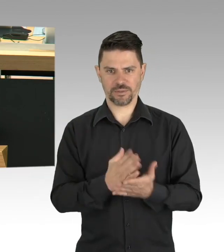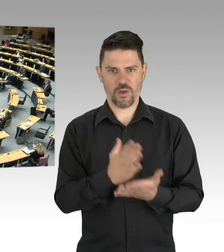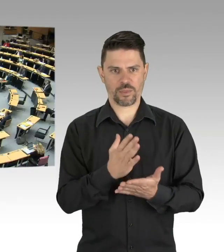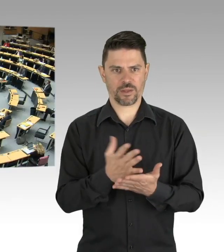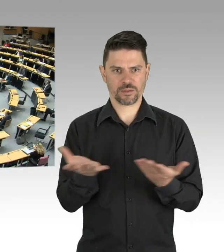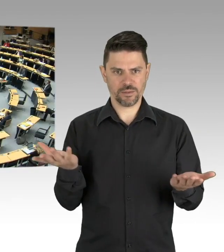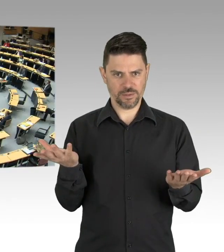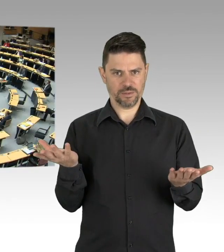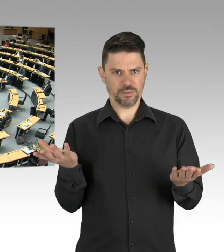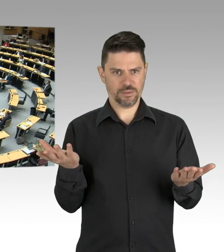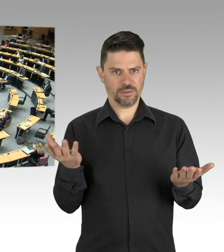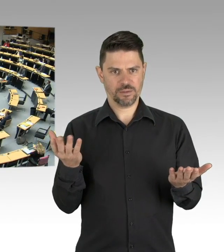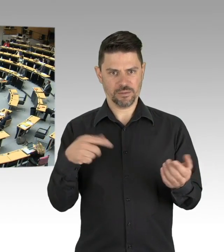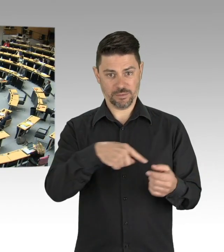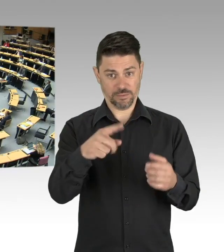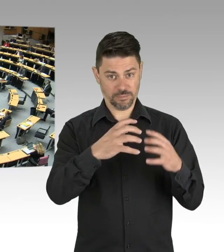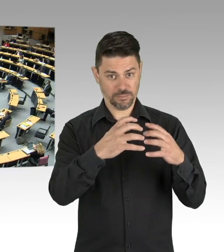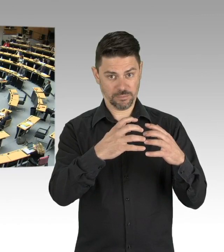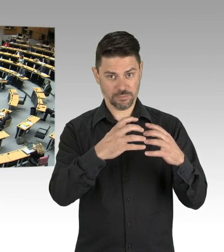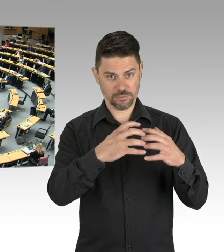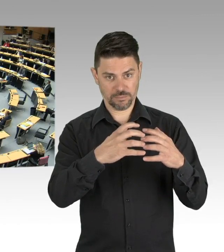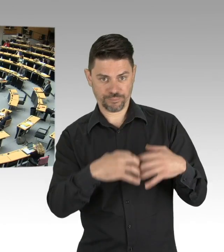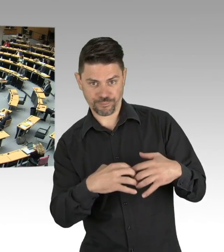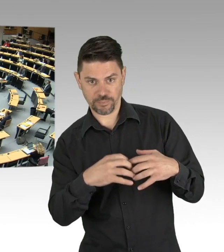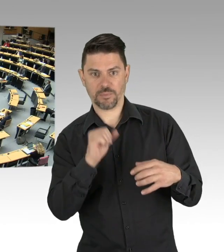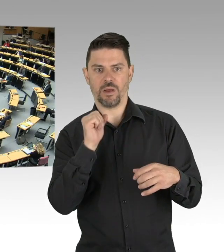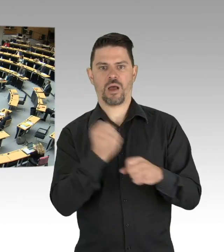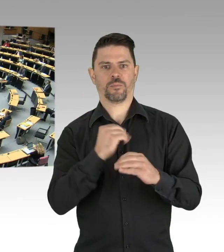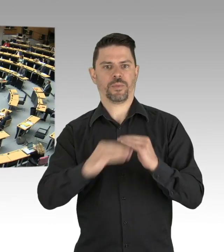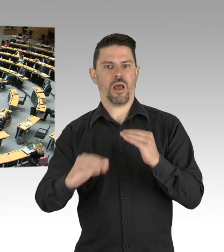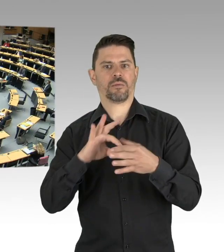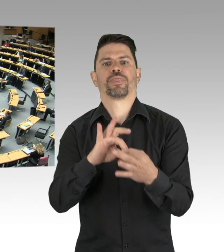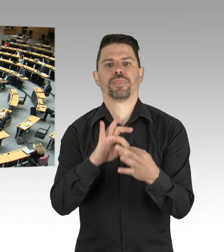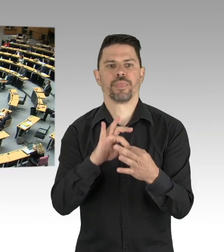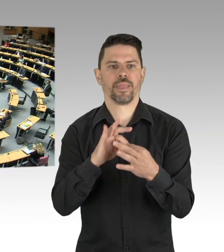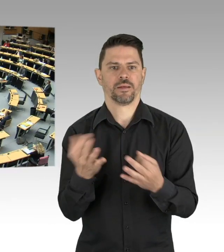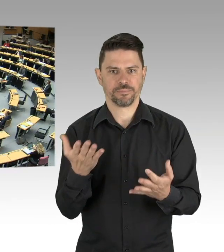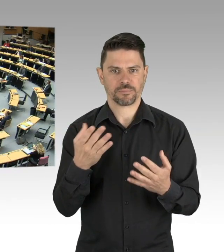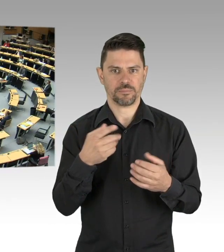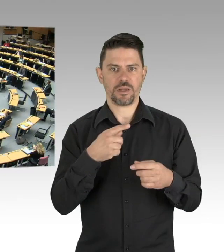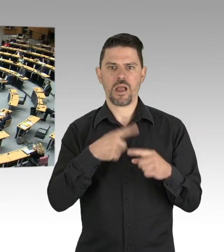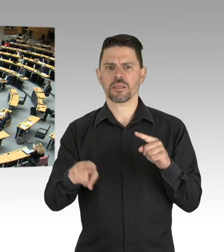Sehr geehrte, sehr geehrte Frau Kollegin, ich darf Ihnen sagen, dass ich auch die Interessen Berlins vertrete,